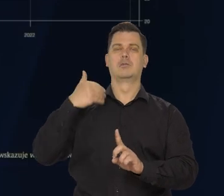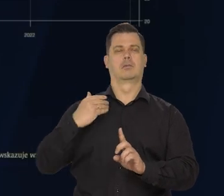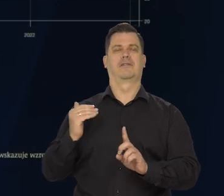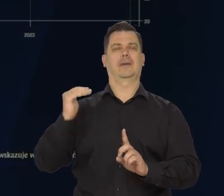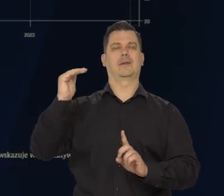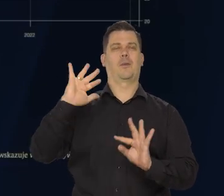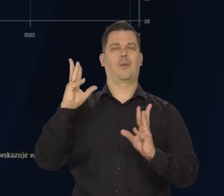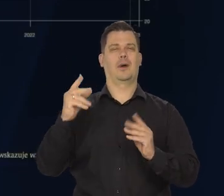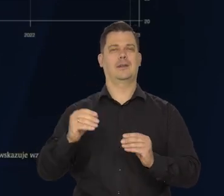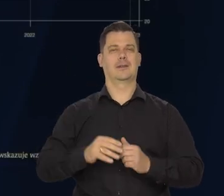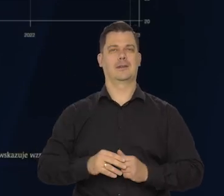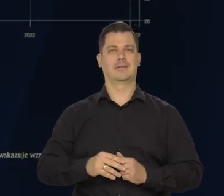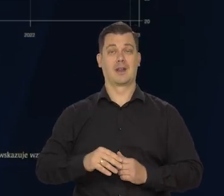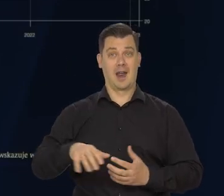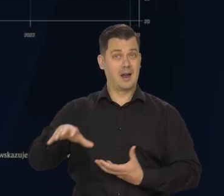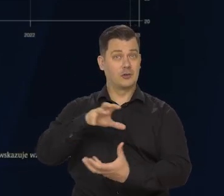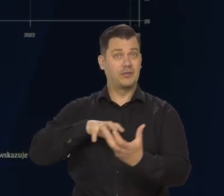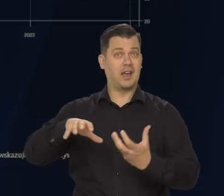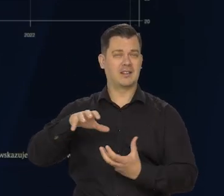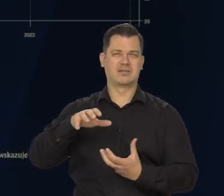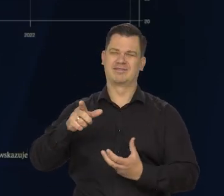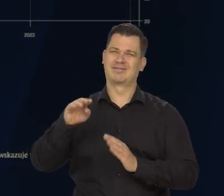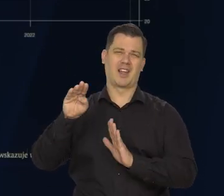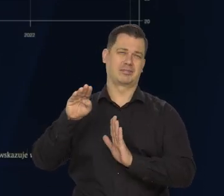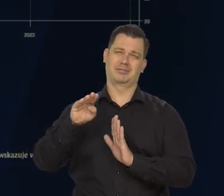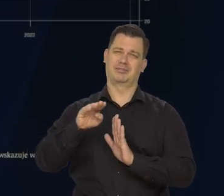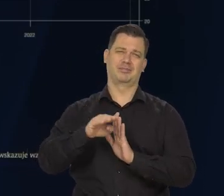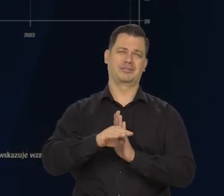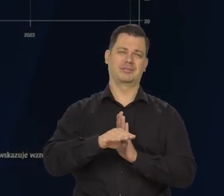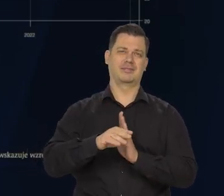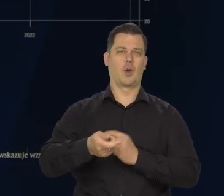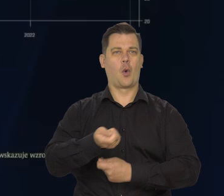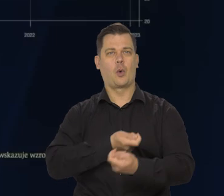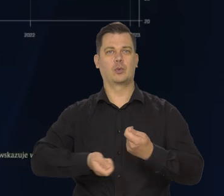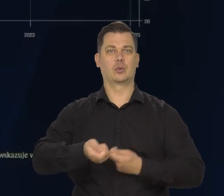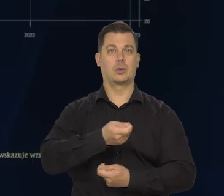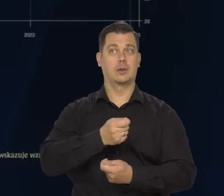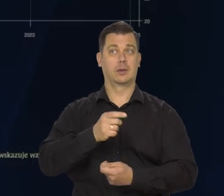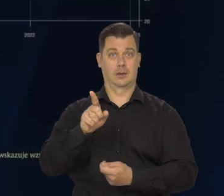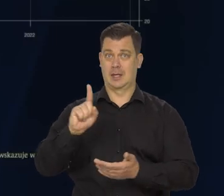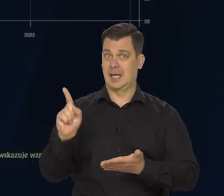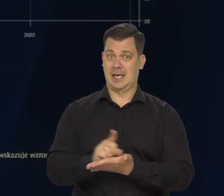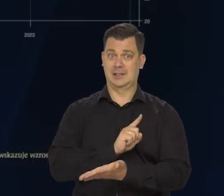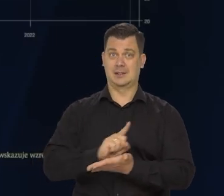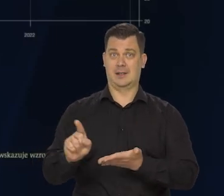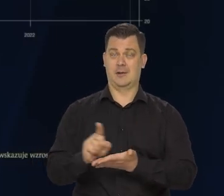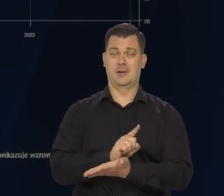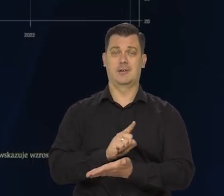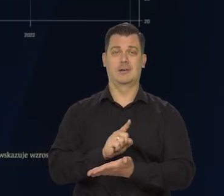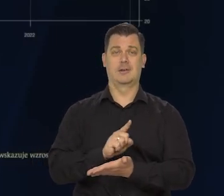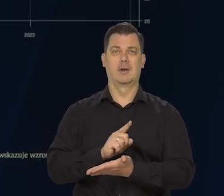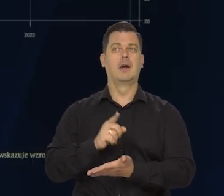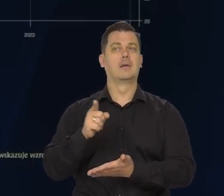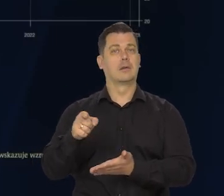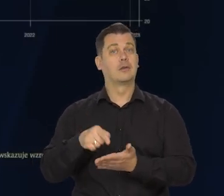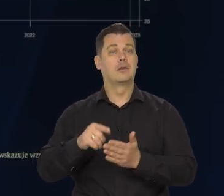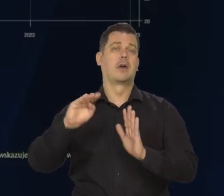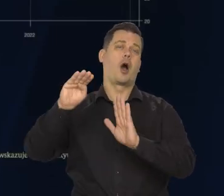Globalna koniunktura będzie słaba, tym samym ryzyka dla światowej gospodarki są skierowane w dół.